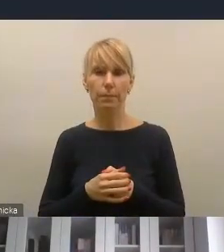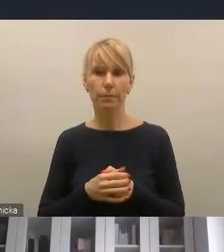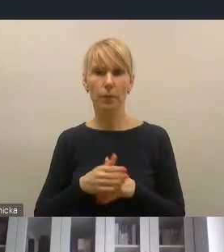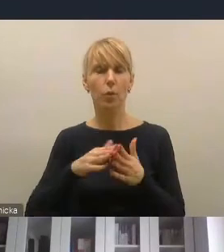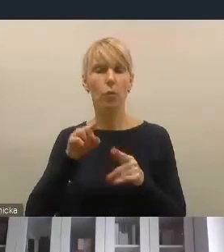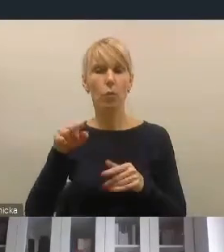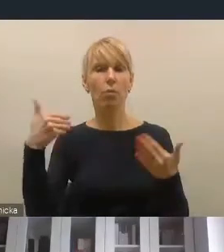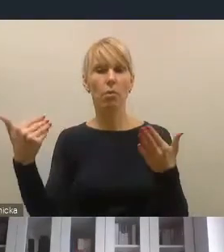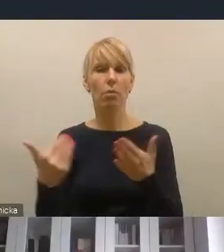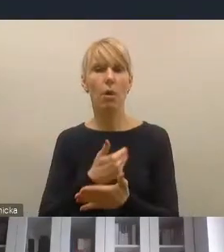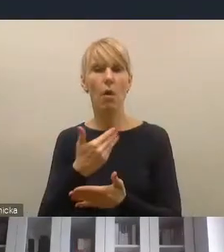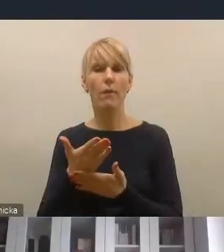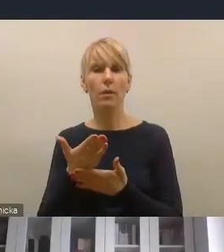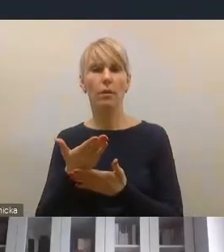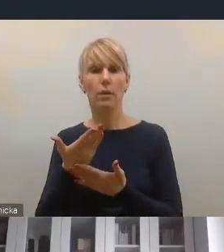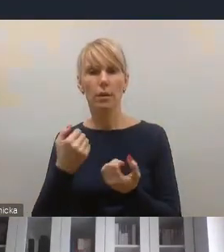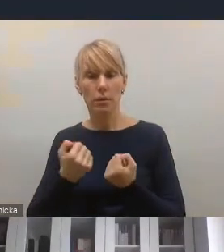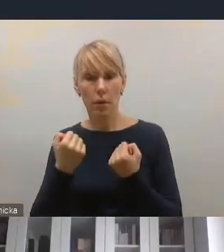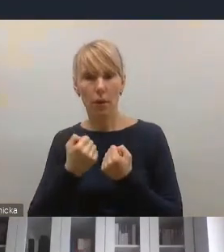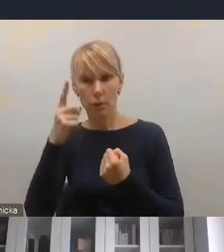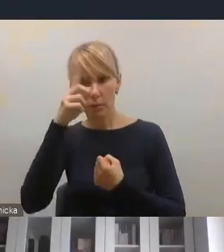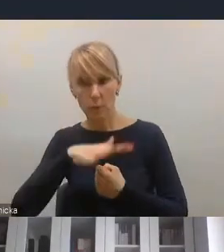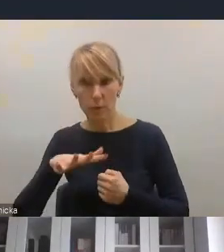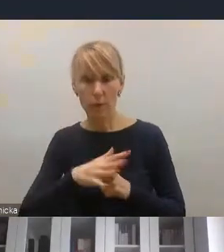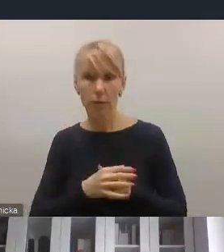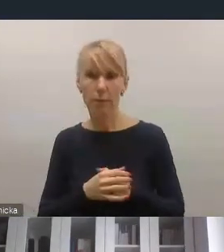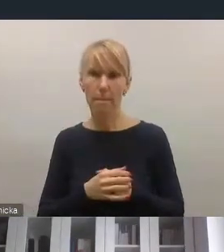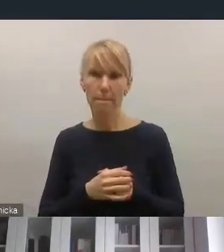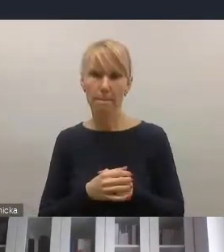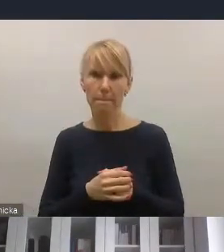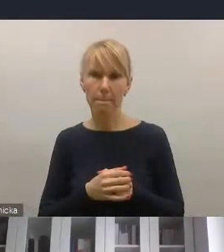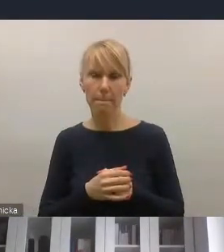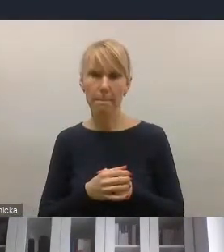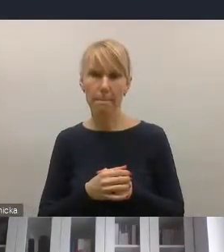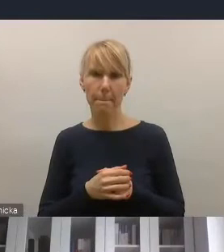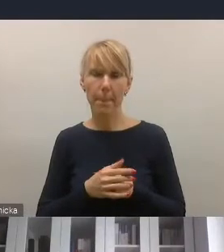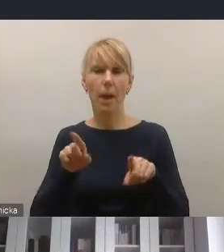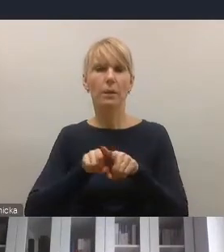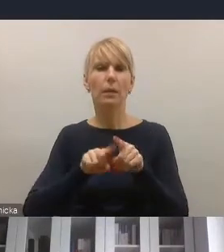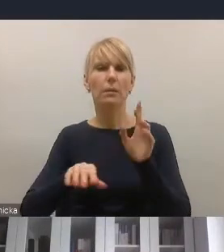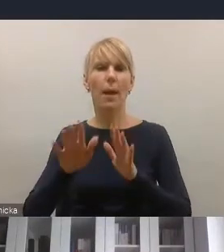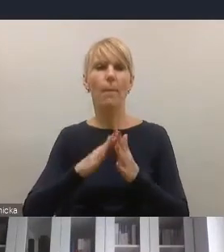narzędzi partycypacyjnych w rewitalizacji, ale też szczególnie w kontekście rewitalizacji gospodarczej tego,